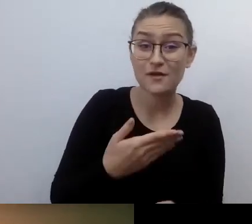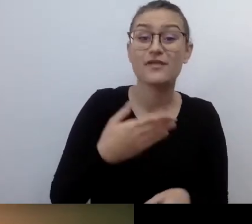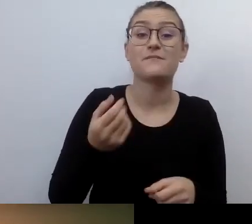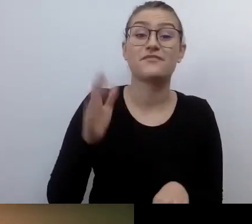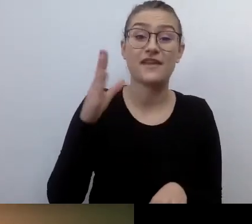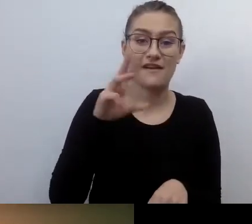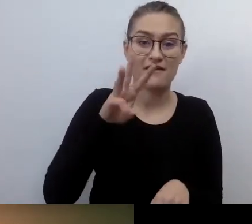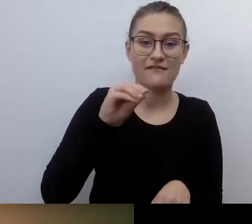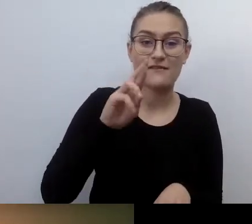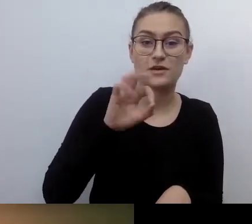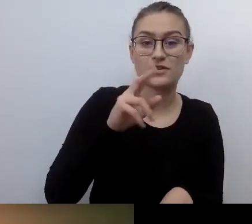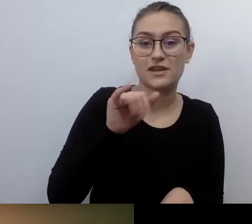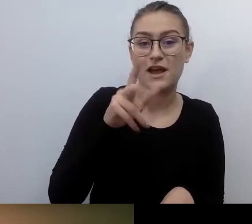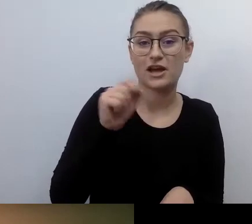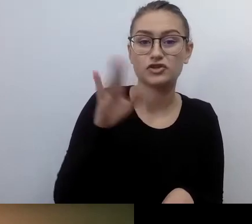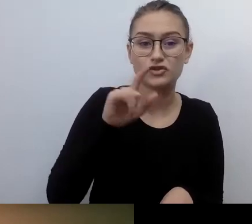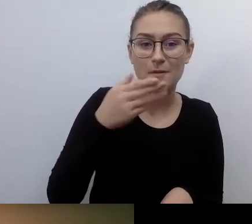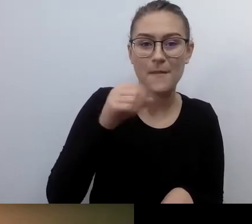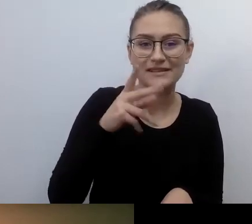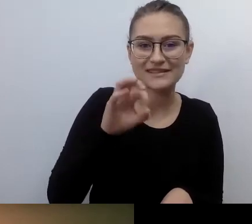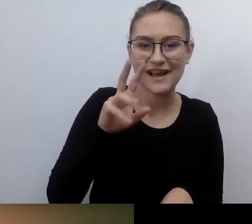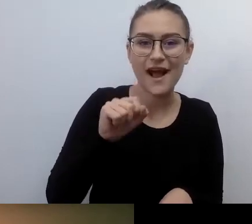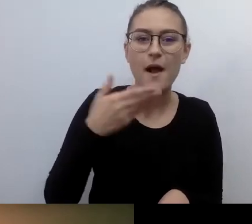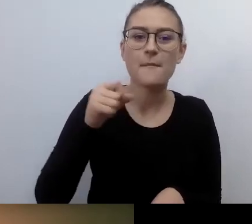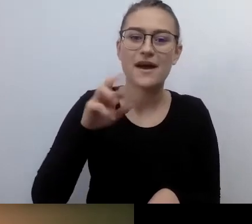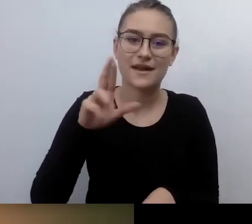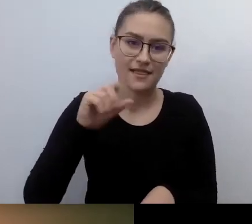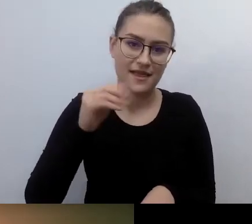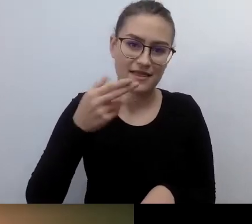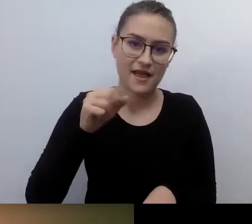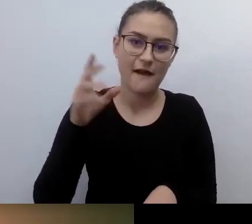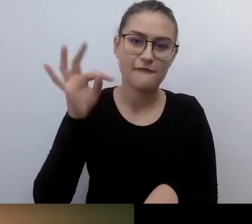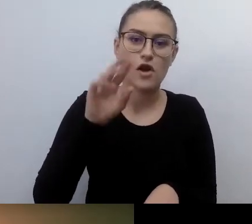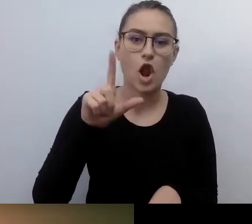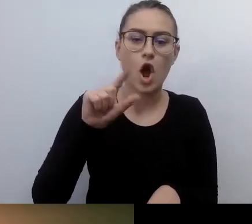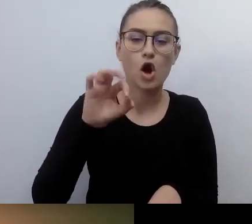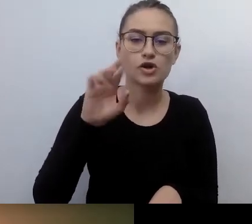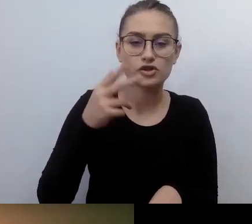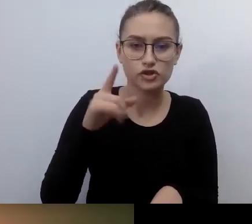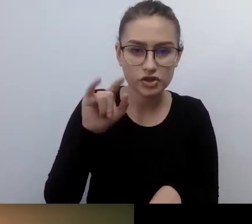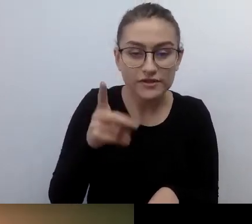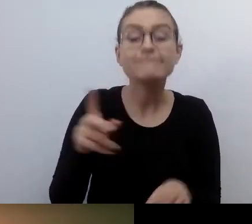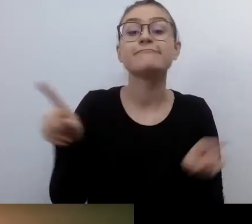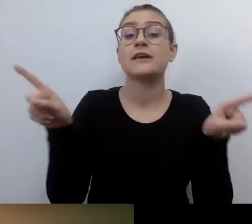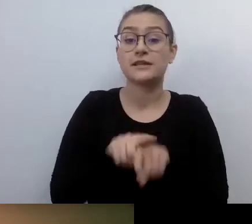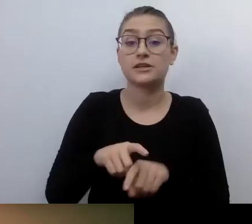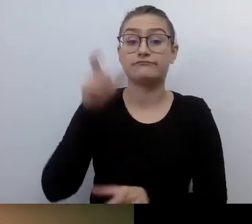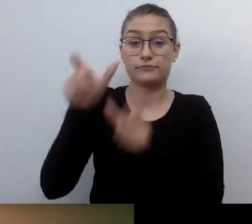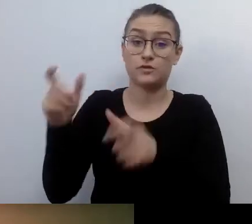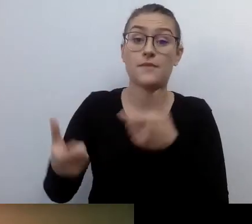Napisowcy - zespół Dostępni.eu. Co ważne: webinar jest organizowany